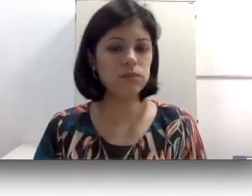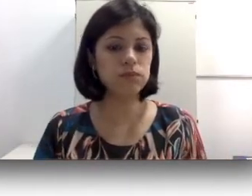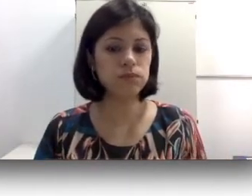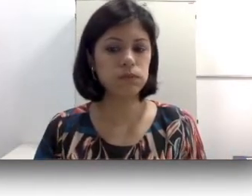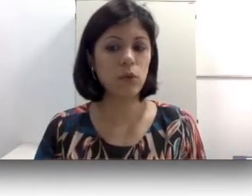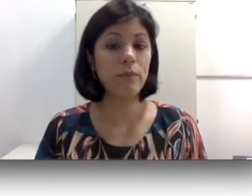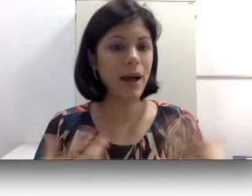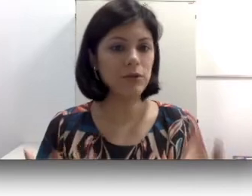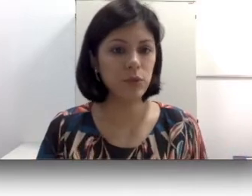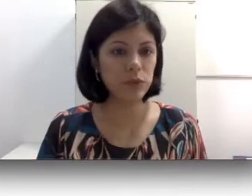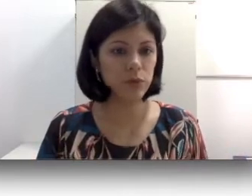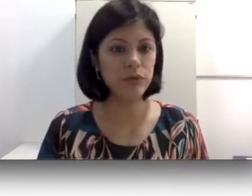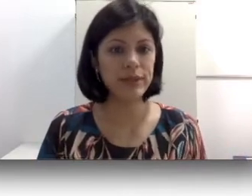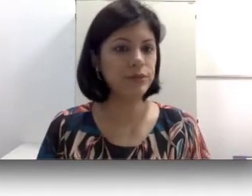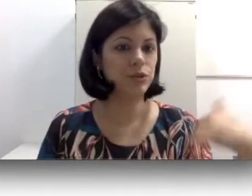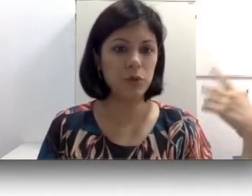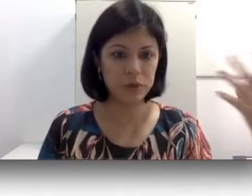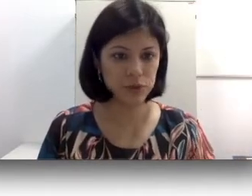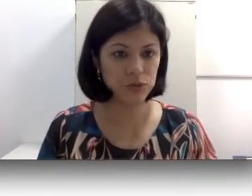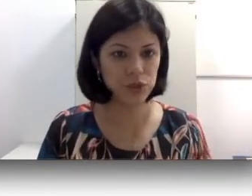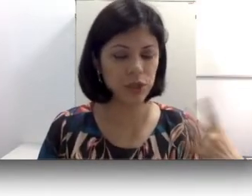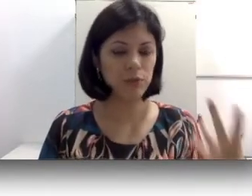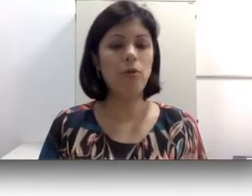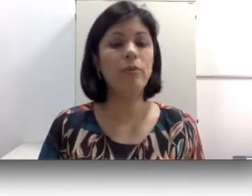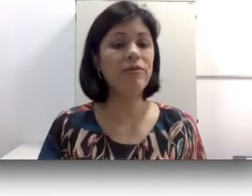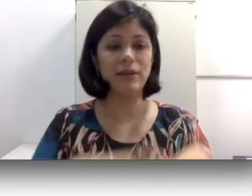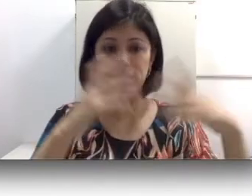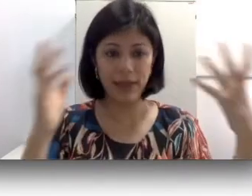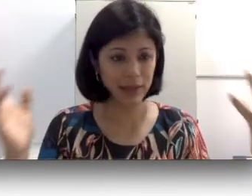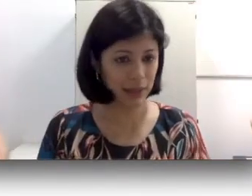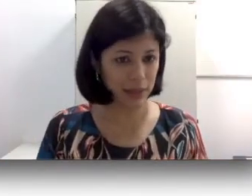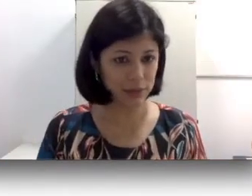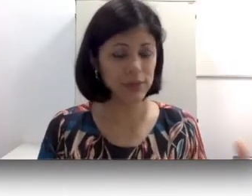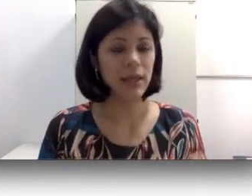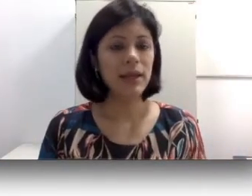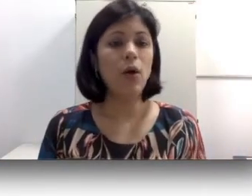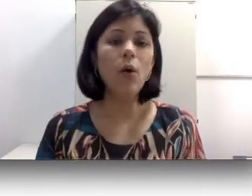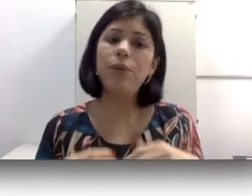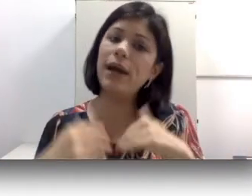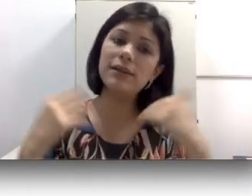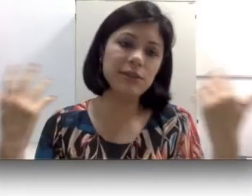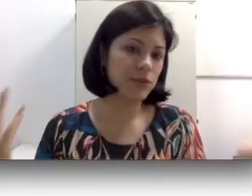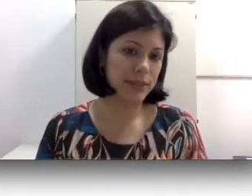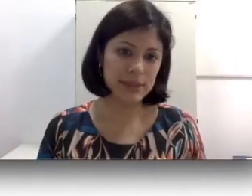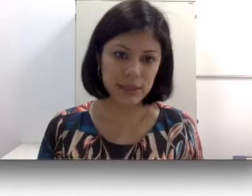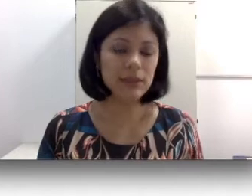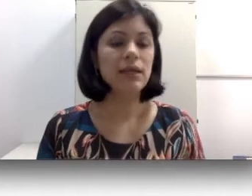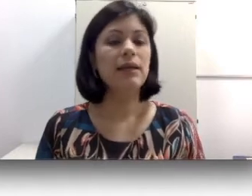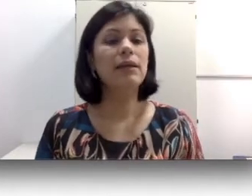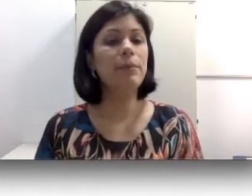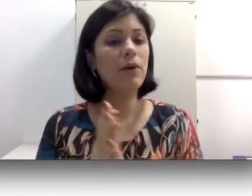um impacto/ ruído muito intenso como um tiro, uma bomba. Causas desconhecidas que podem